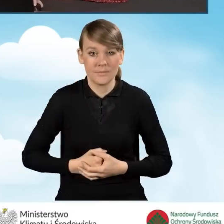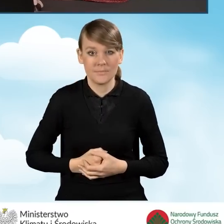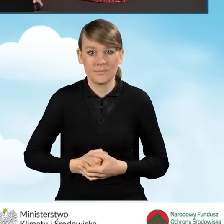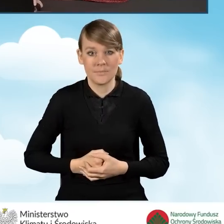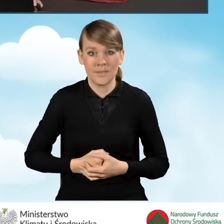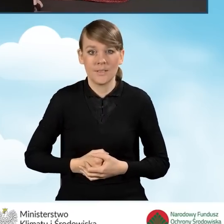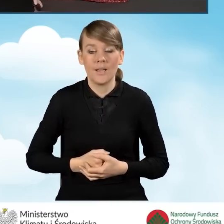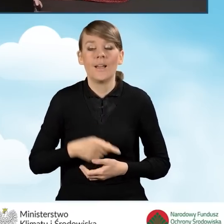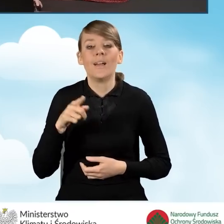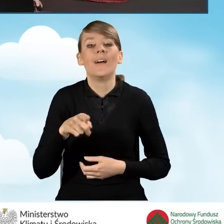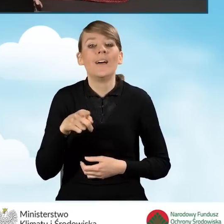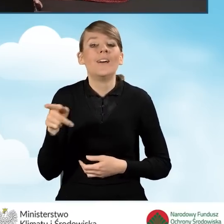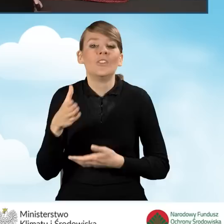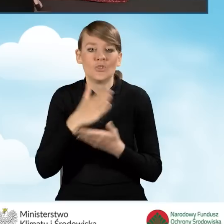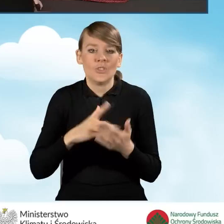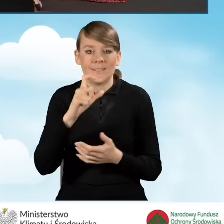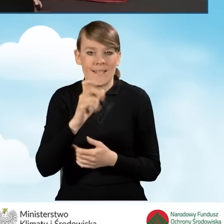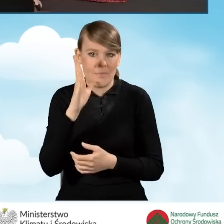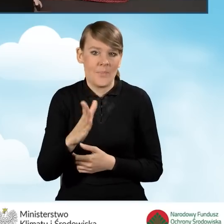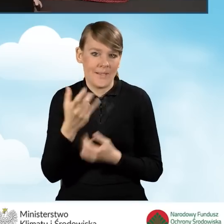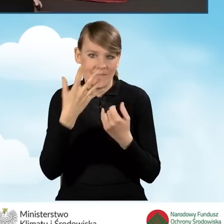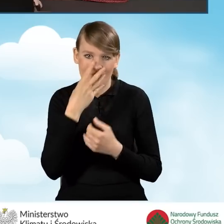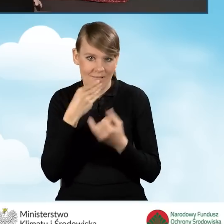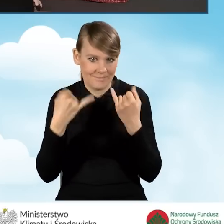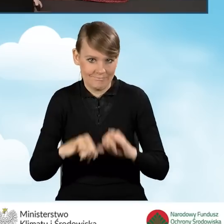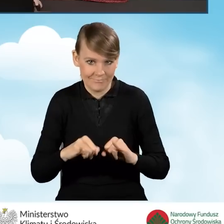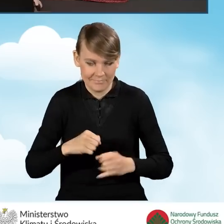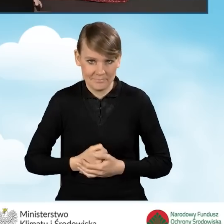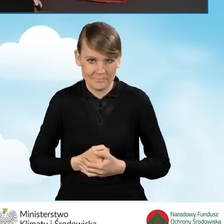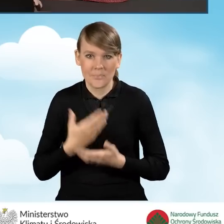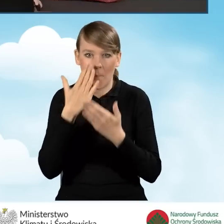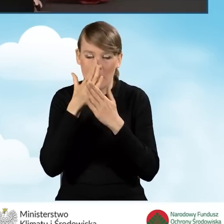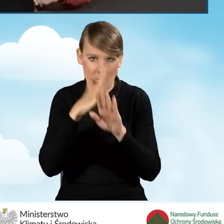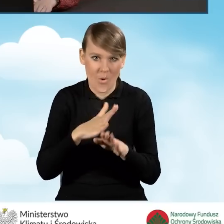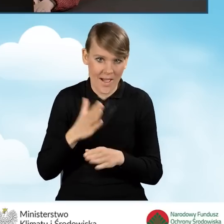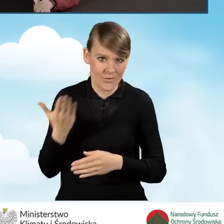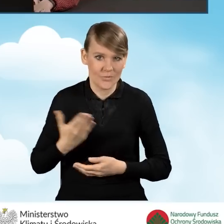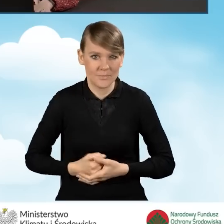ta sekcja C również będzie nieco inna. Już pokazuję, jak ona będzie wyglądała.